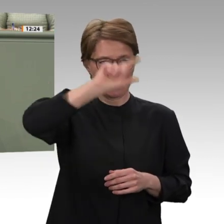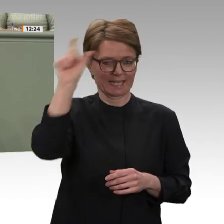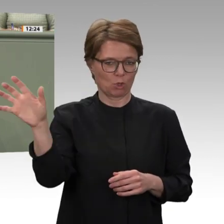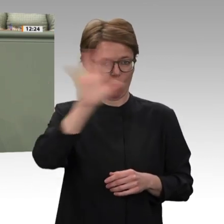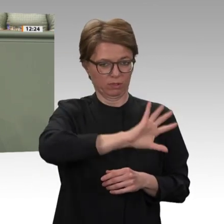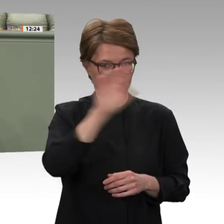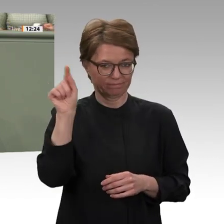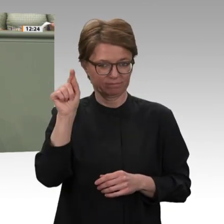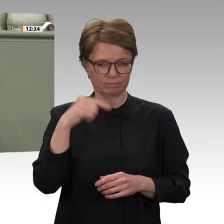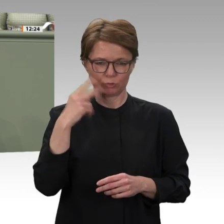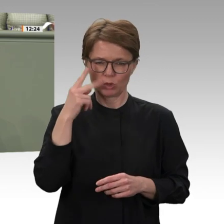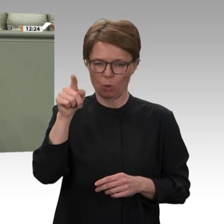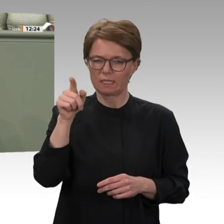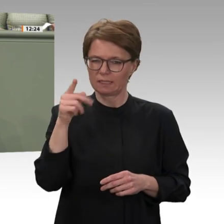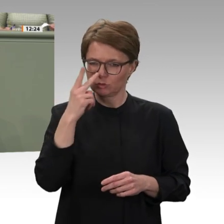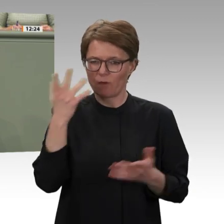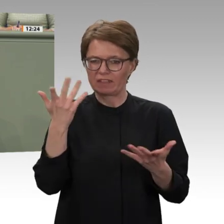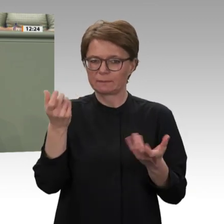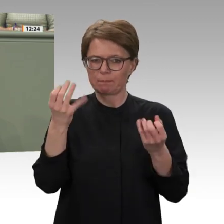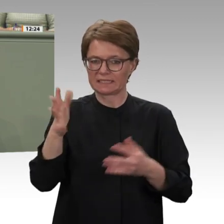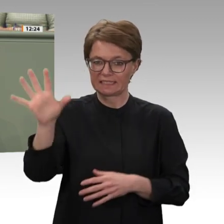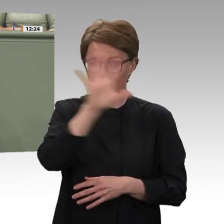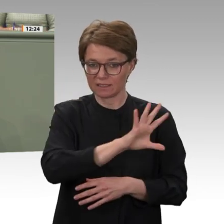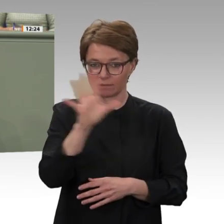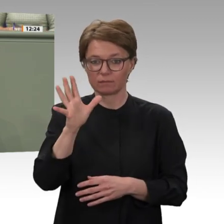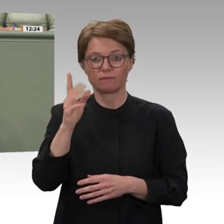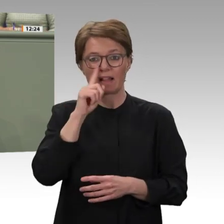appellieren auch vor dem Hintergrund der positiven Erfahrungen, die wir im Sudan